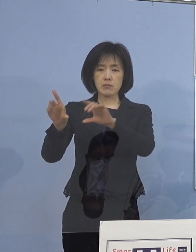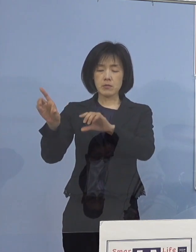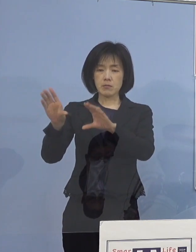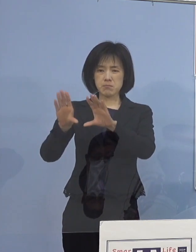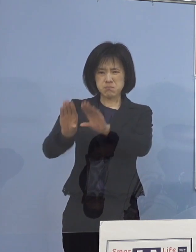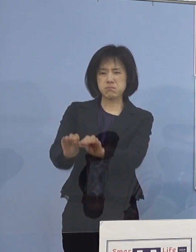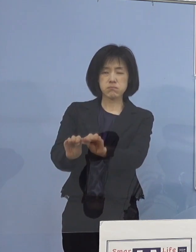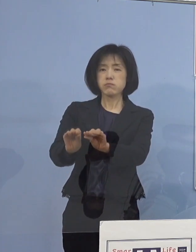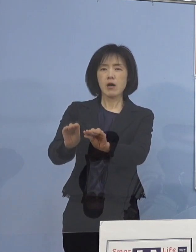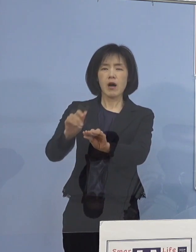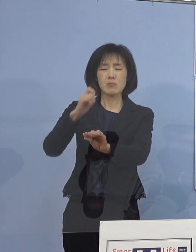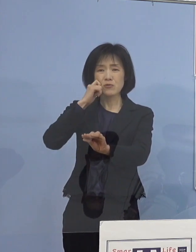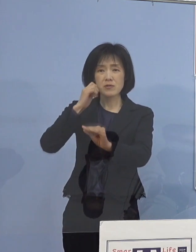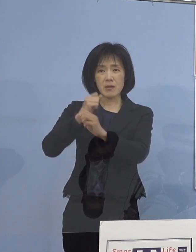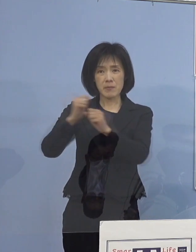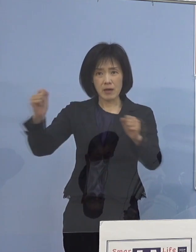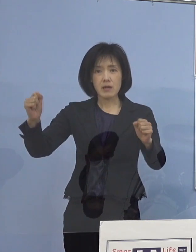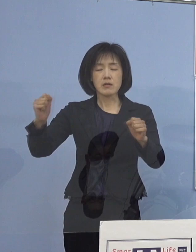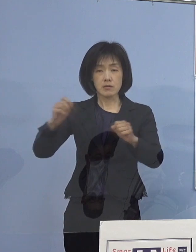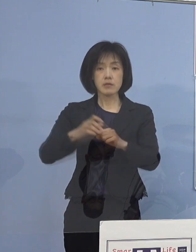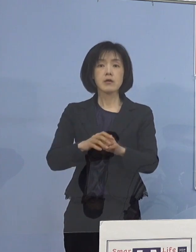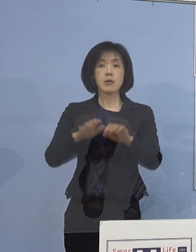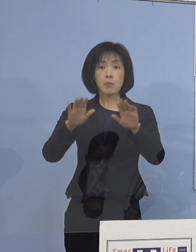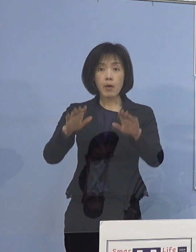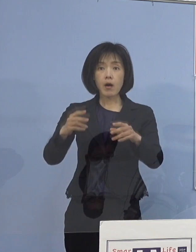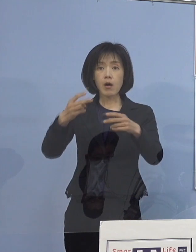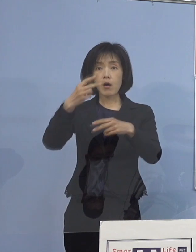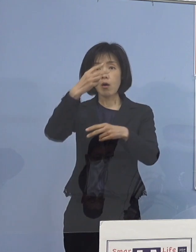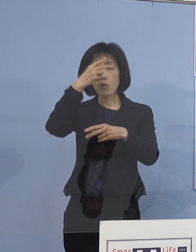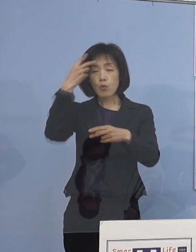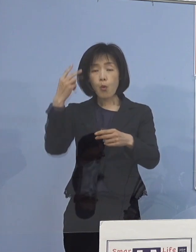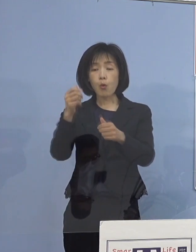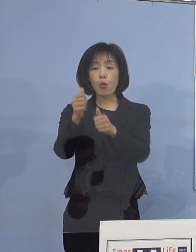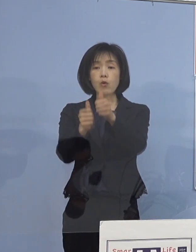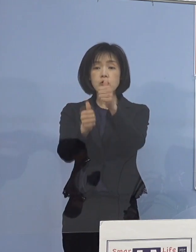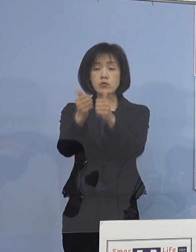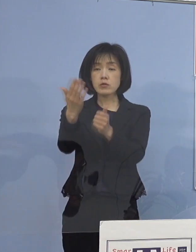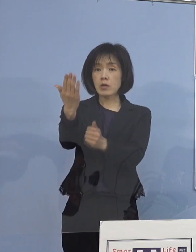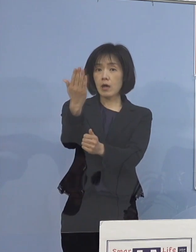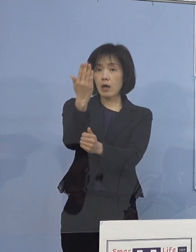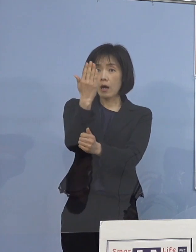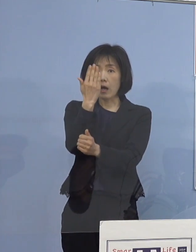しかし、今 高校入試実施期間を迎える